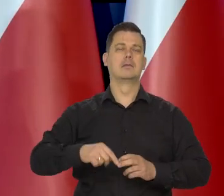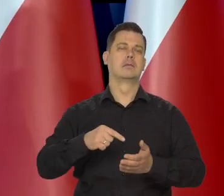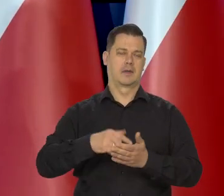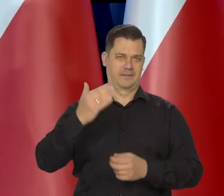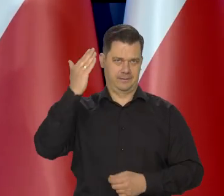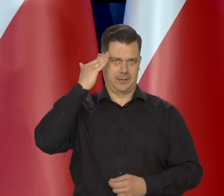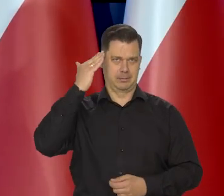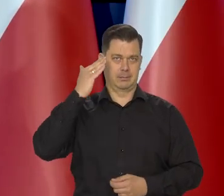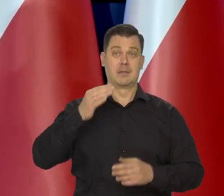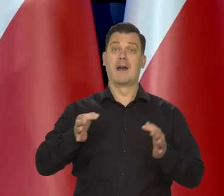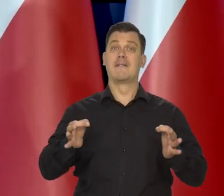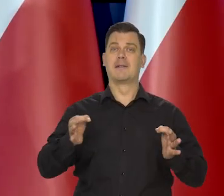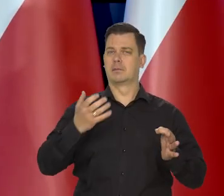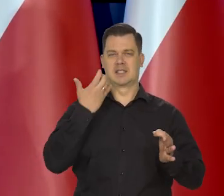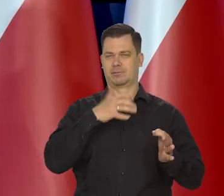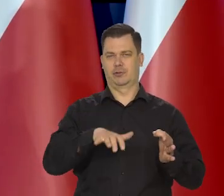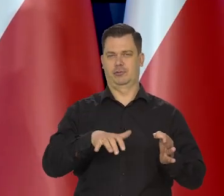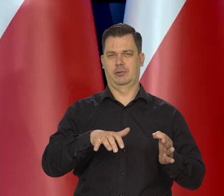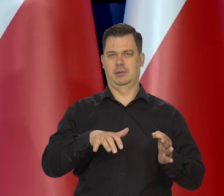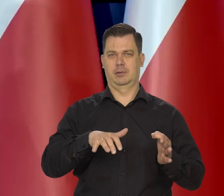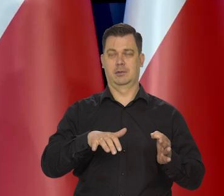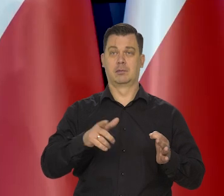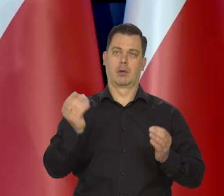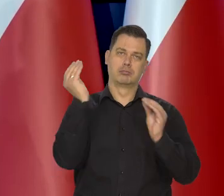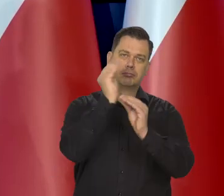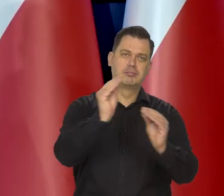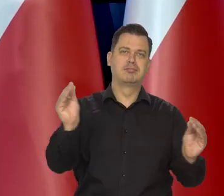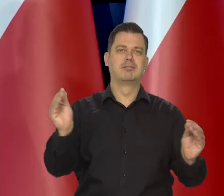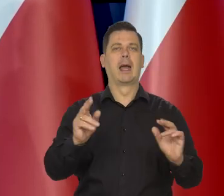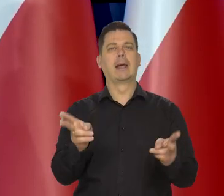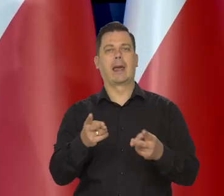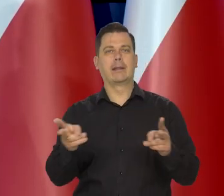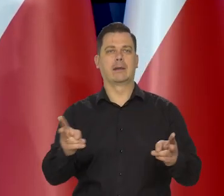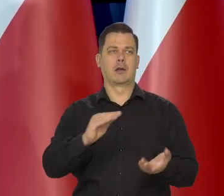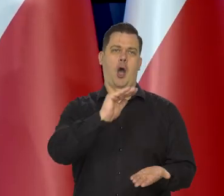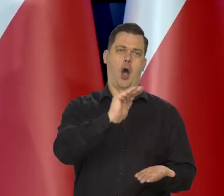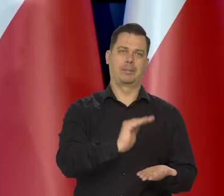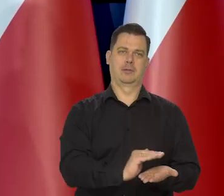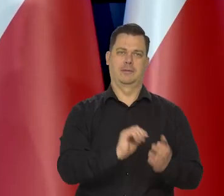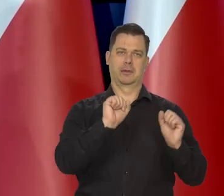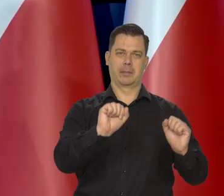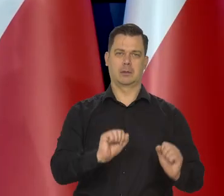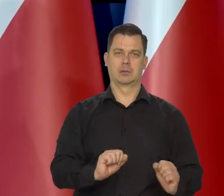że w tej chwili za wcześnie jest o czymkolwiek mówić. My przecież nawet to chciałem, może nie powiedziałem tego wyraźnie,